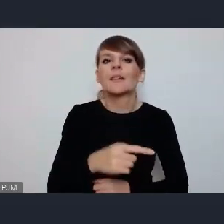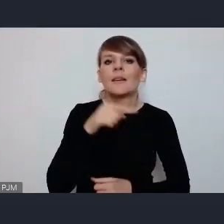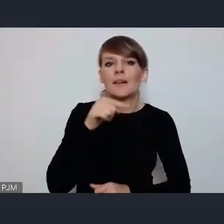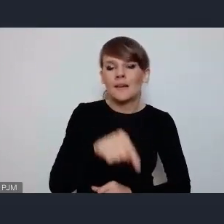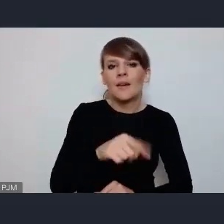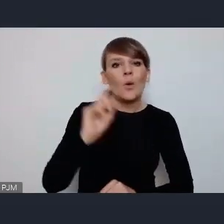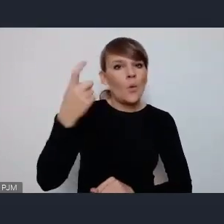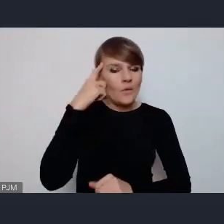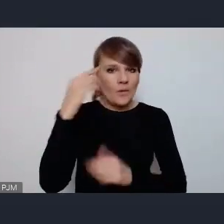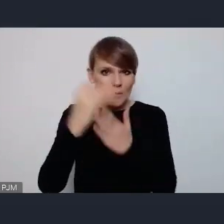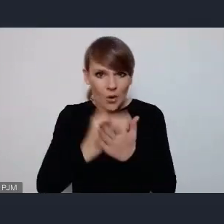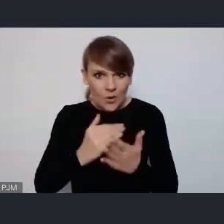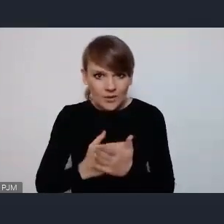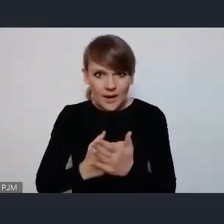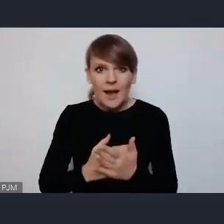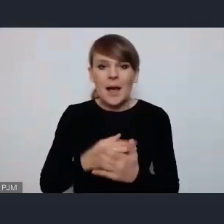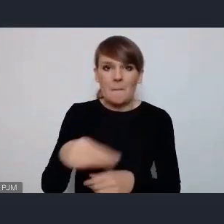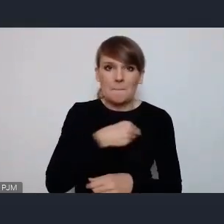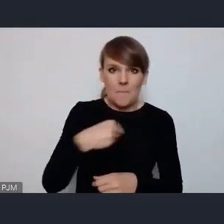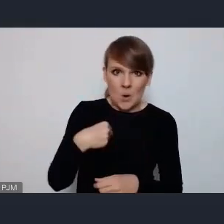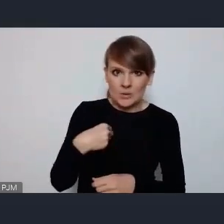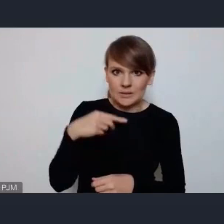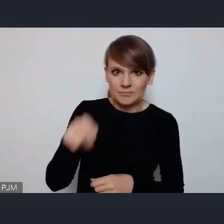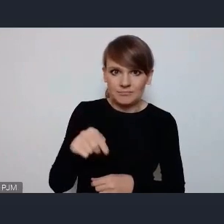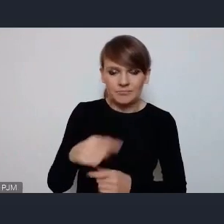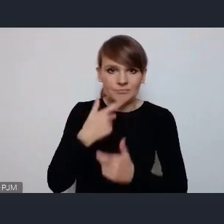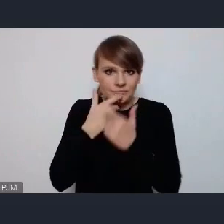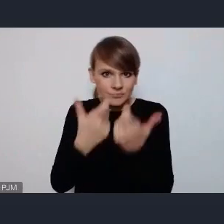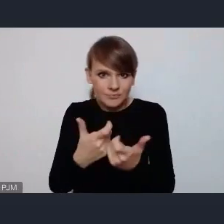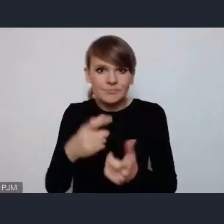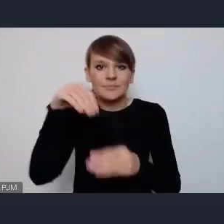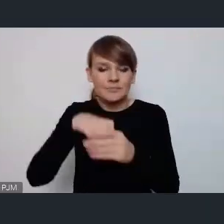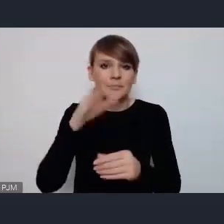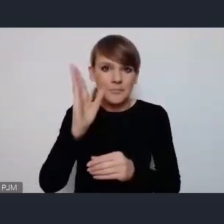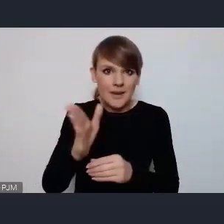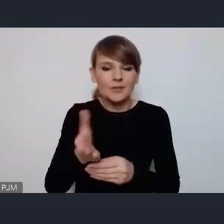programu zresztą zgłaszana była właśnie przez Polskę. Będzie sesja poświęcona zrównoważonej mobilności